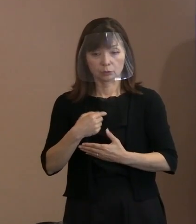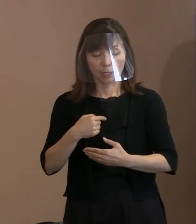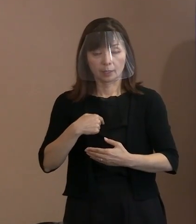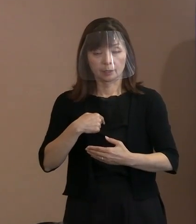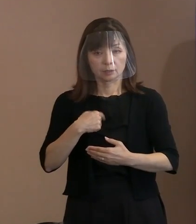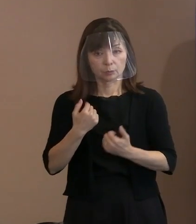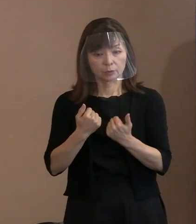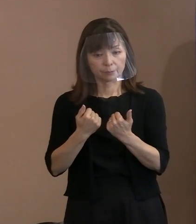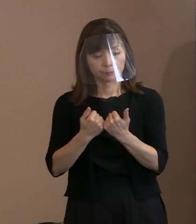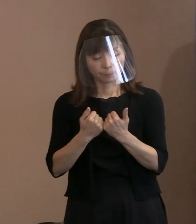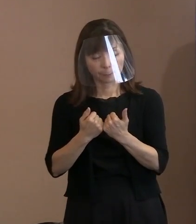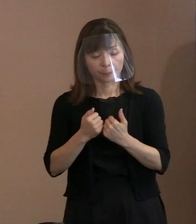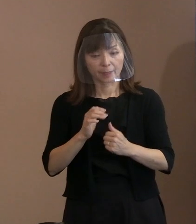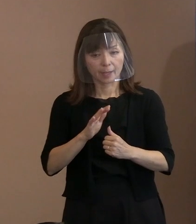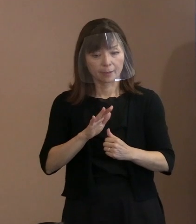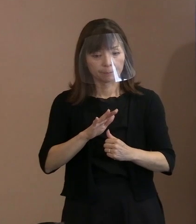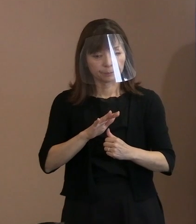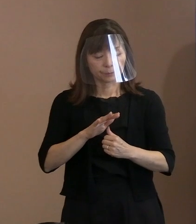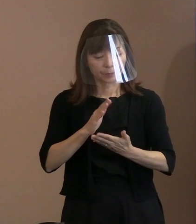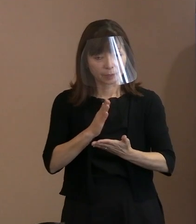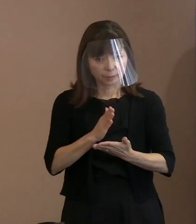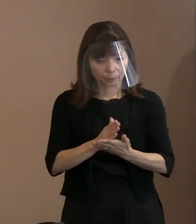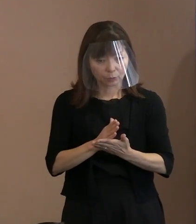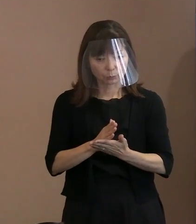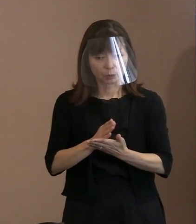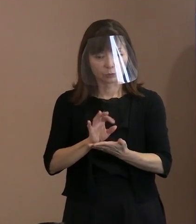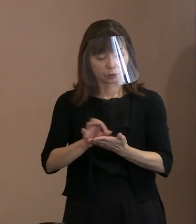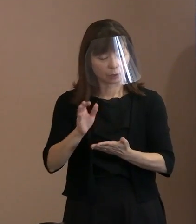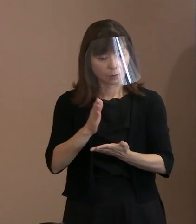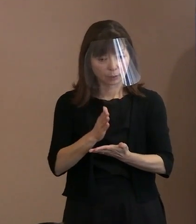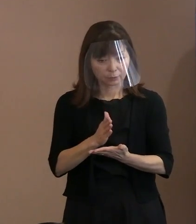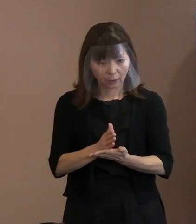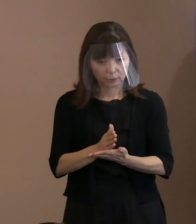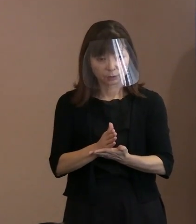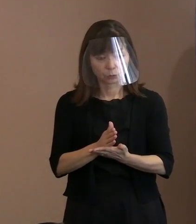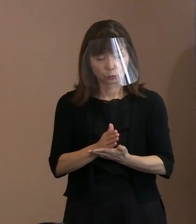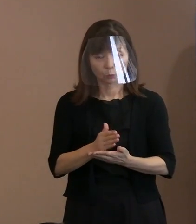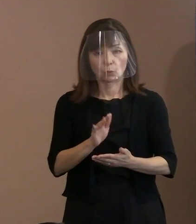ほのめかしているわけでありますので､ 最初の設定である為政者っていうのが